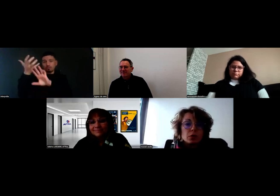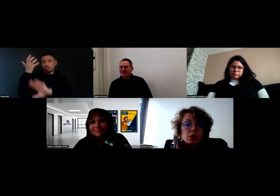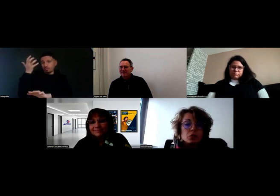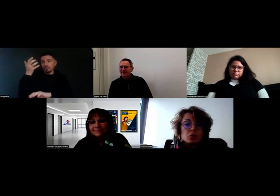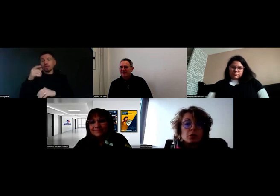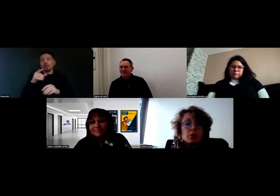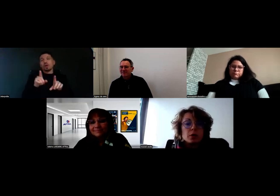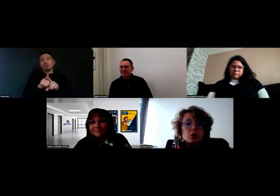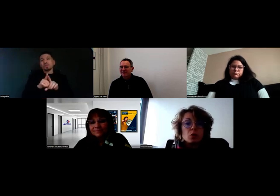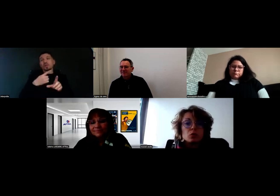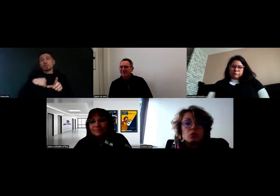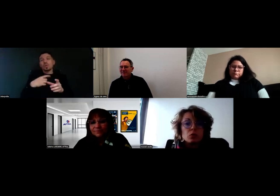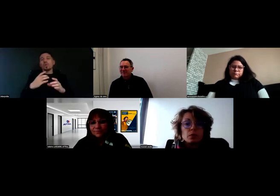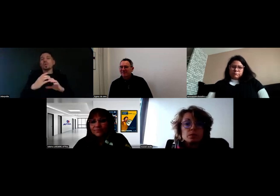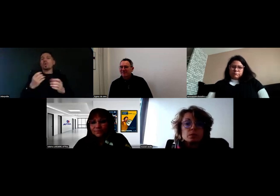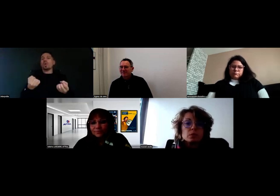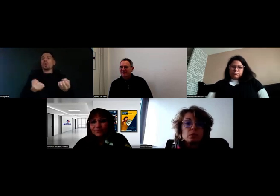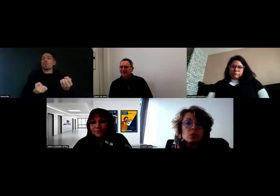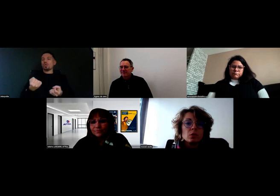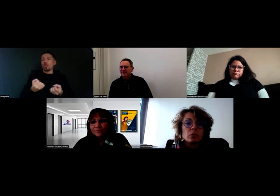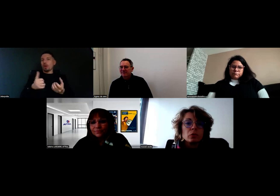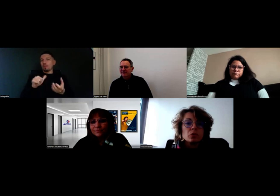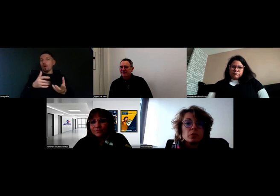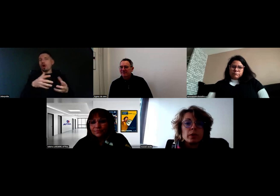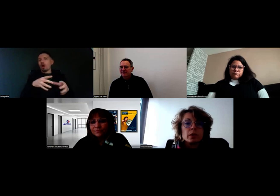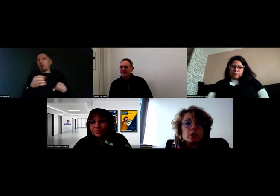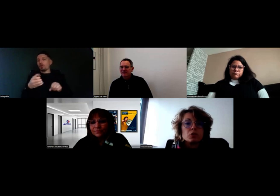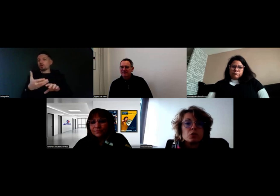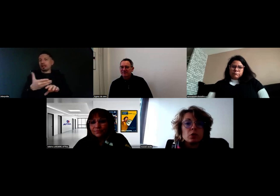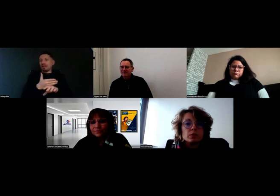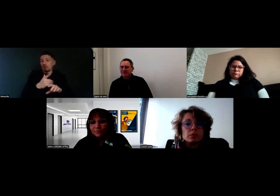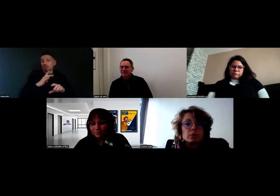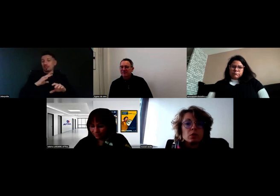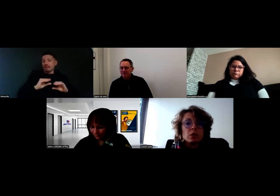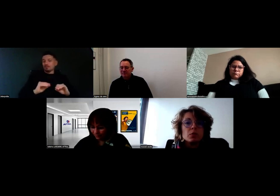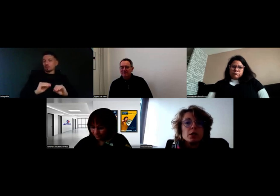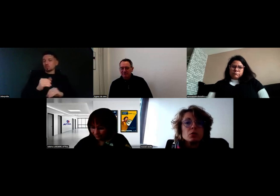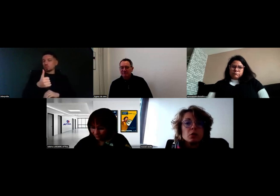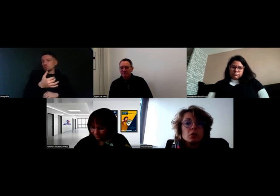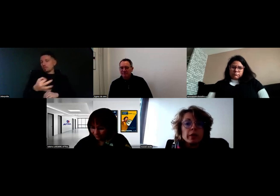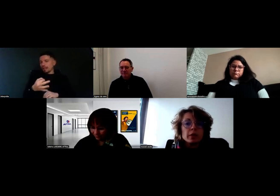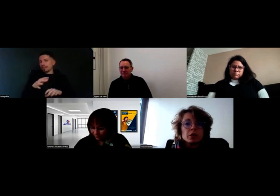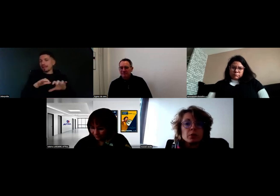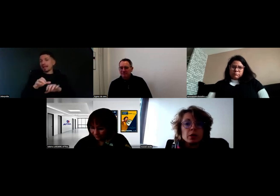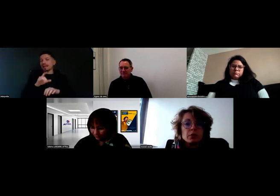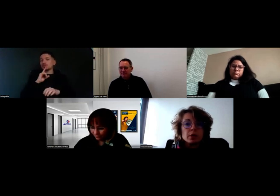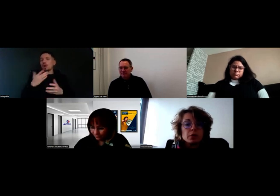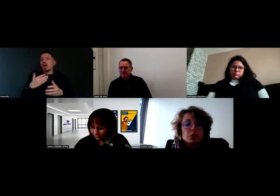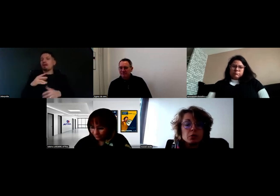on a toujours des formations en doublon entre une semaine et 15 jours. Will, il tourne en VL chez nous.